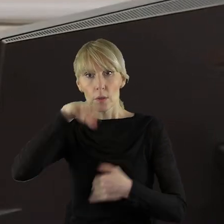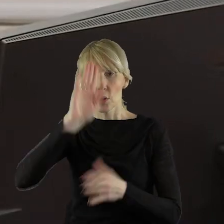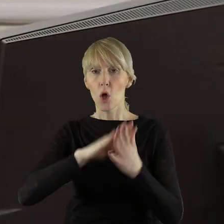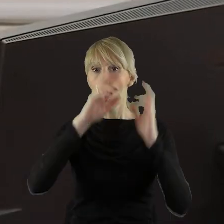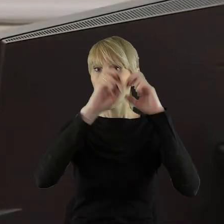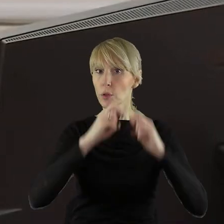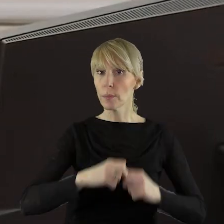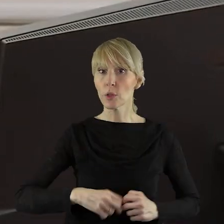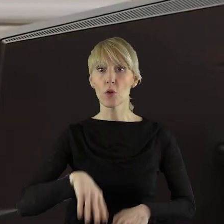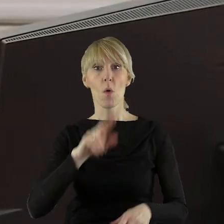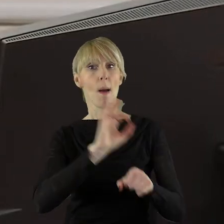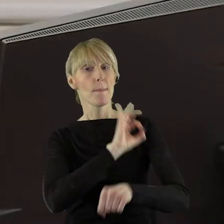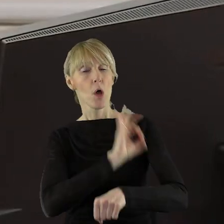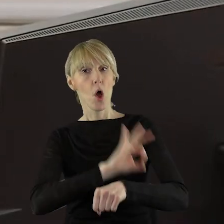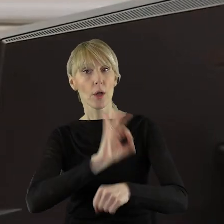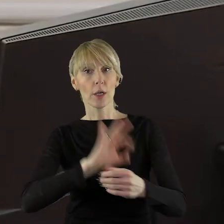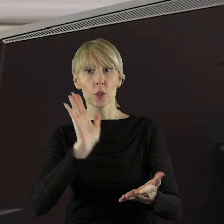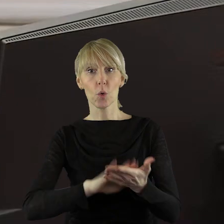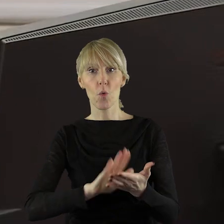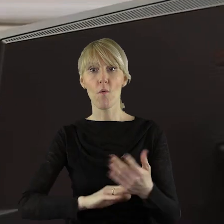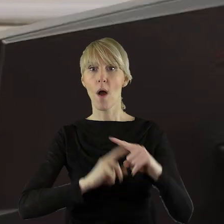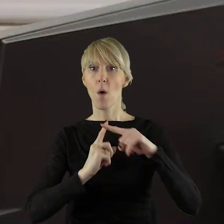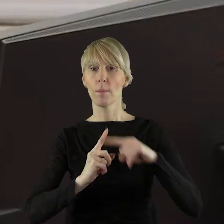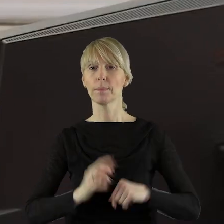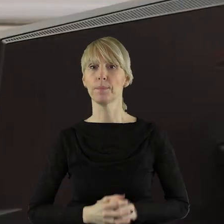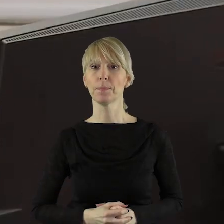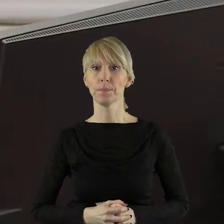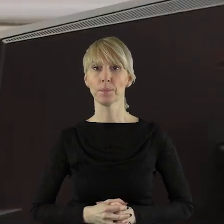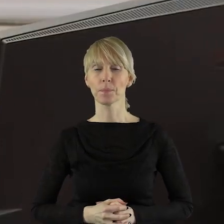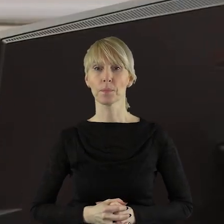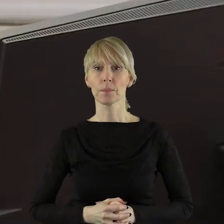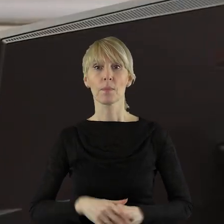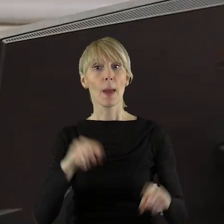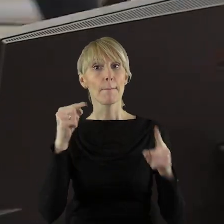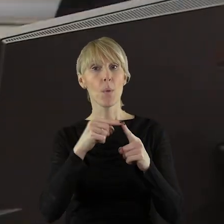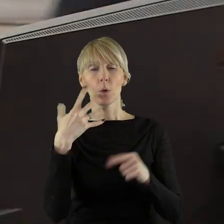projekt uchwały pozytywnie. Przechodzimy do punktu 5,